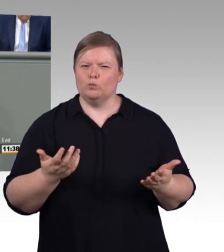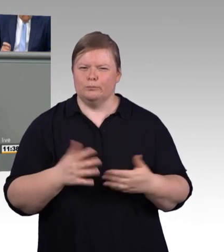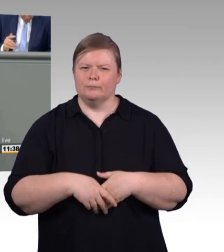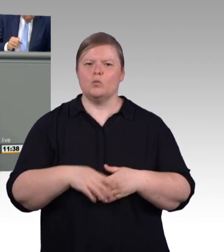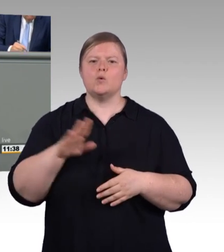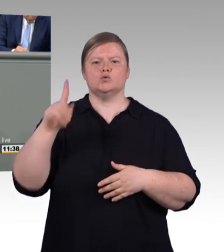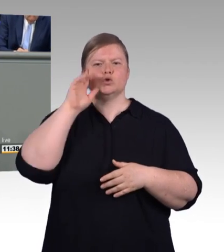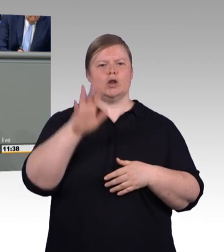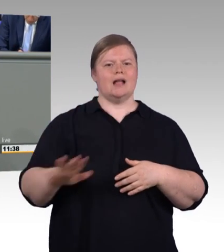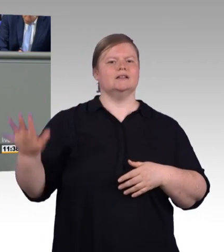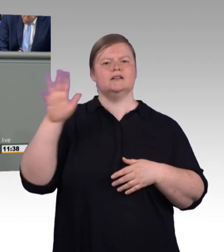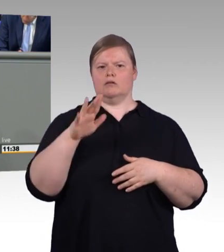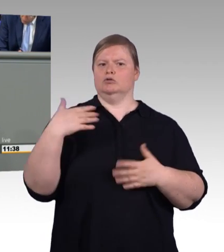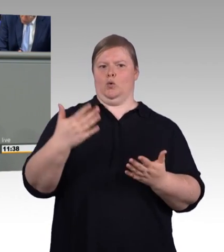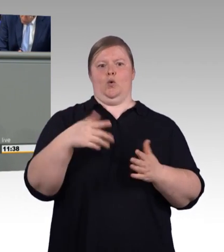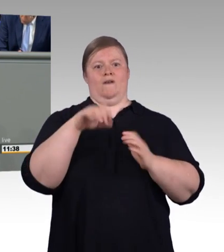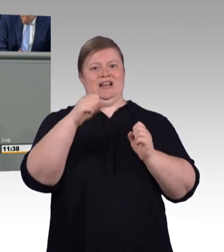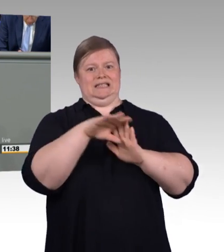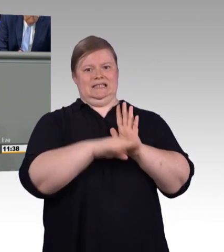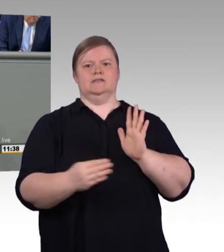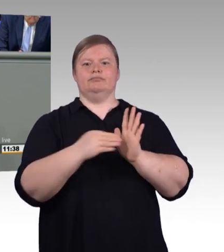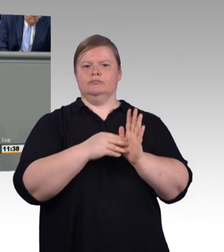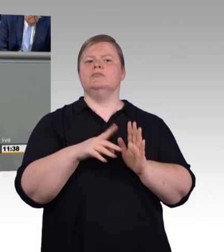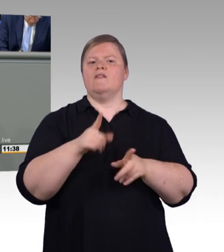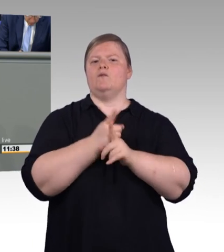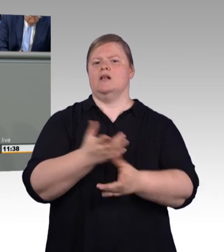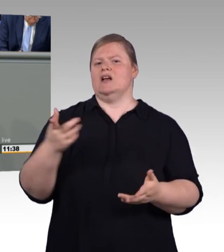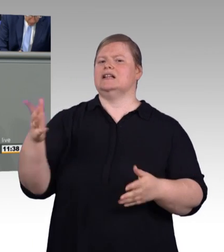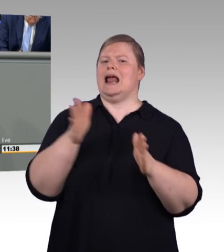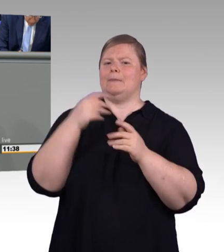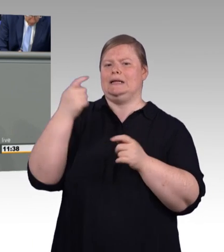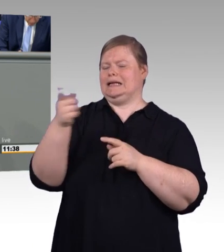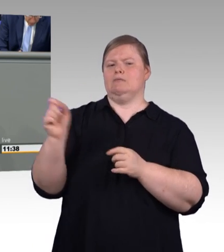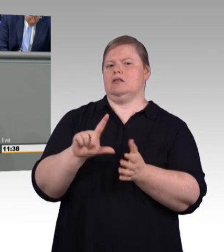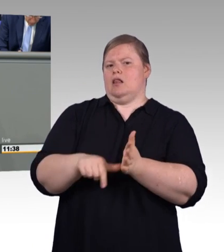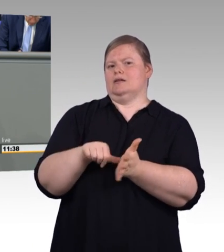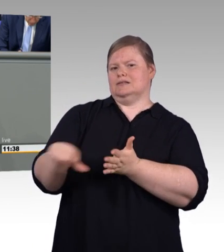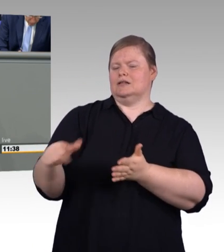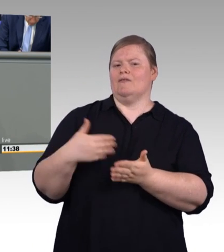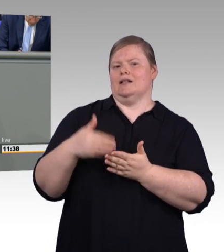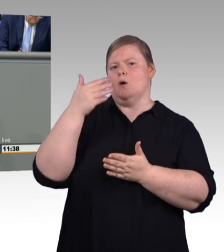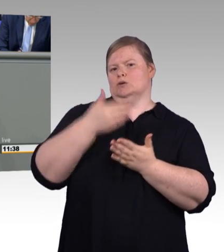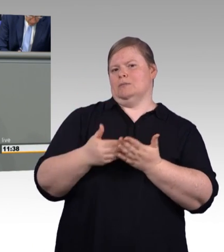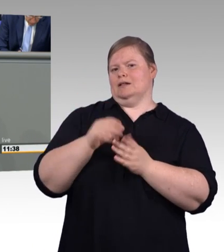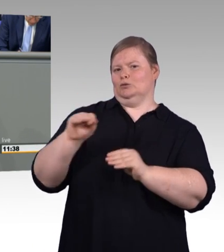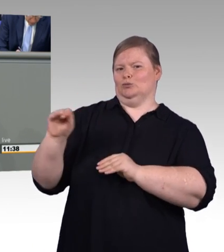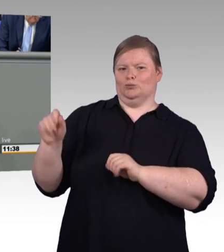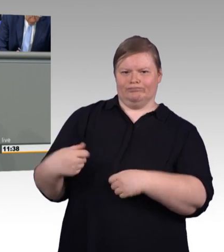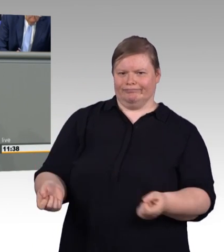dass er so nicht eintritt. (Beifall) Aber auch die Arbeitnehmer haben